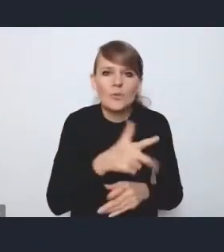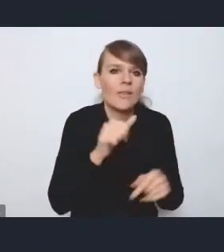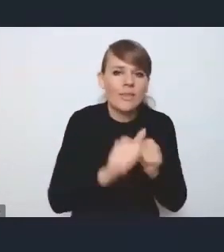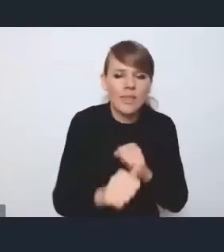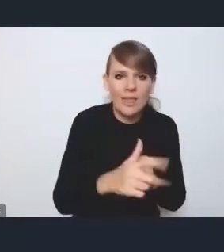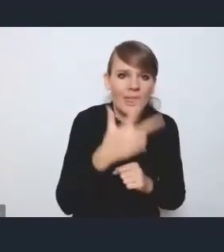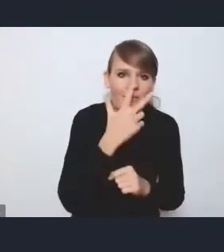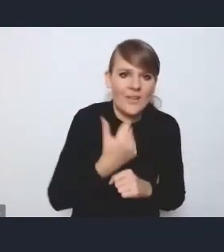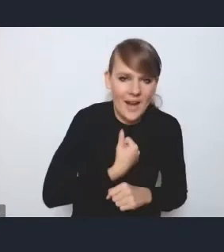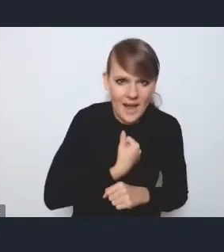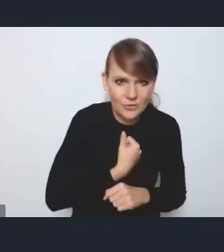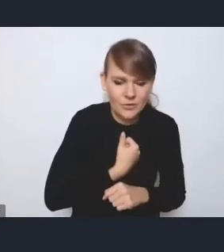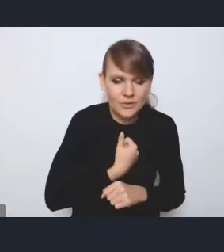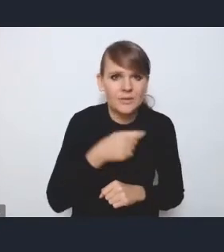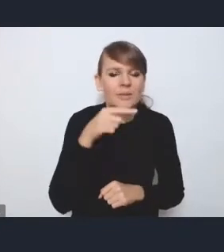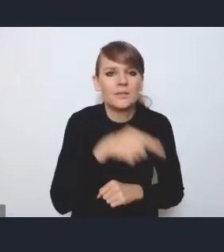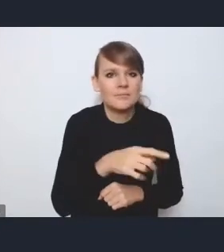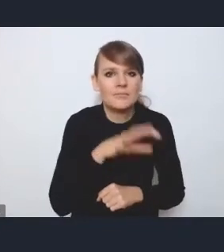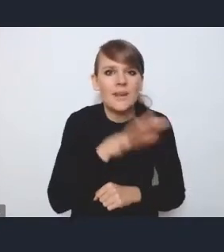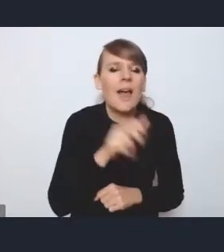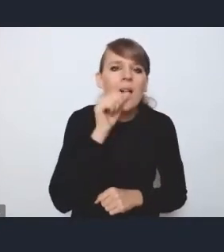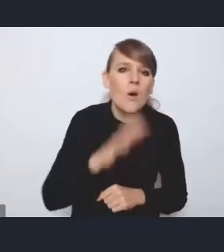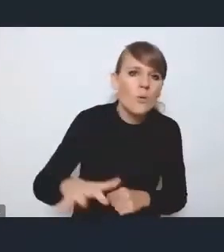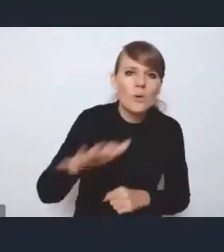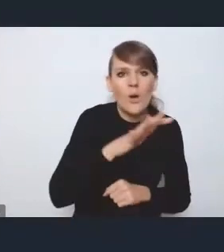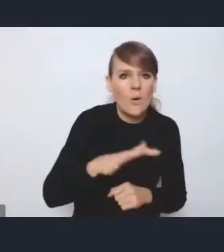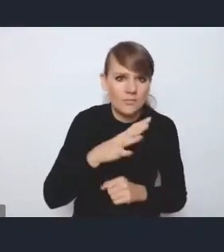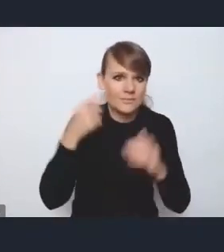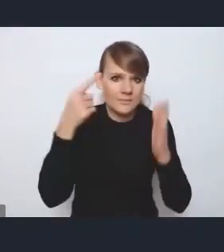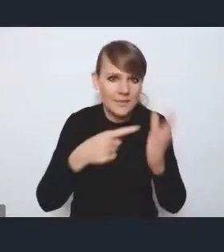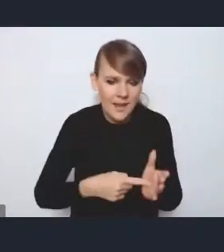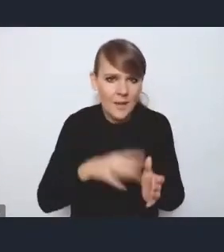jeśli chodzi o takie europejskie priorytety, jeśli chodzi o politykę miejską,